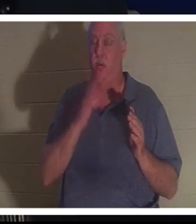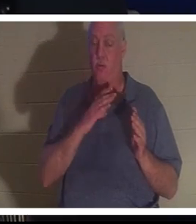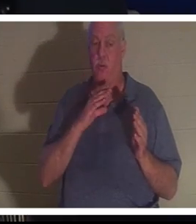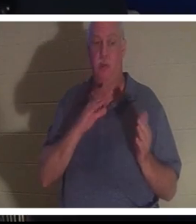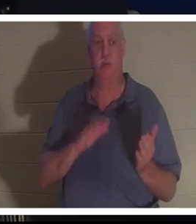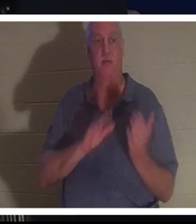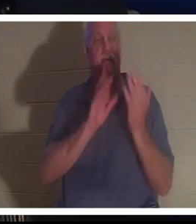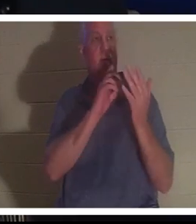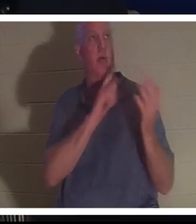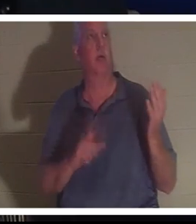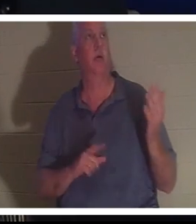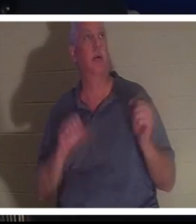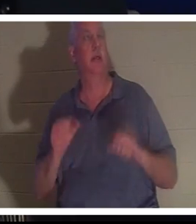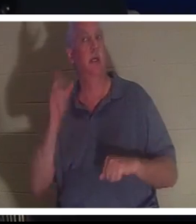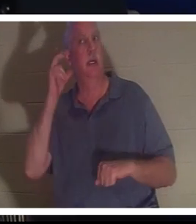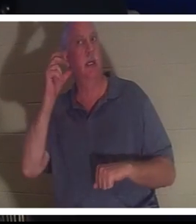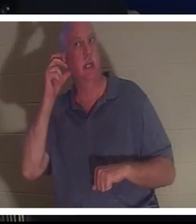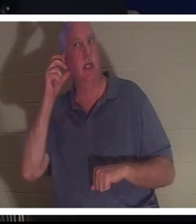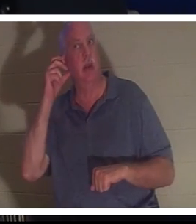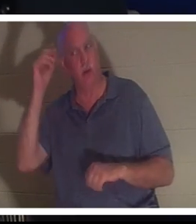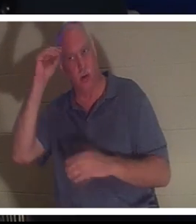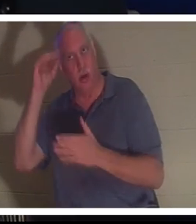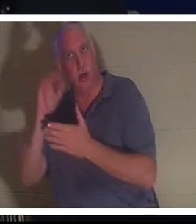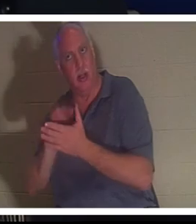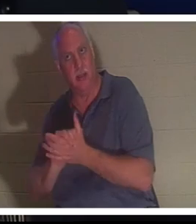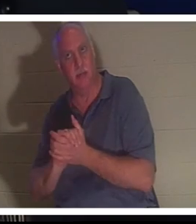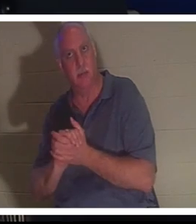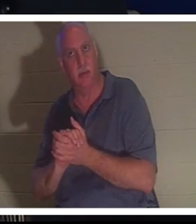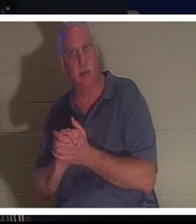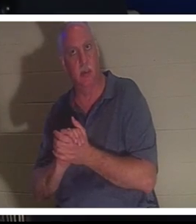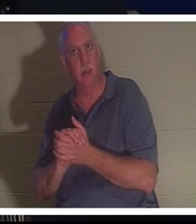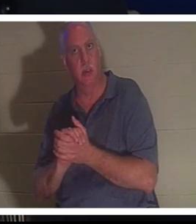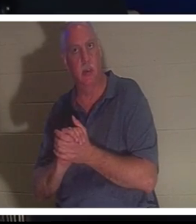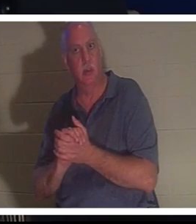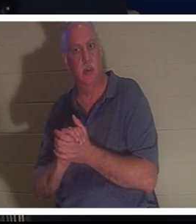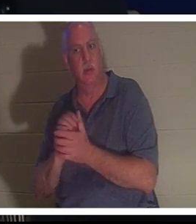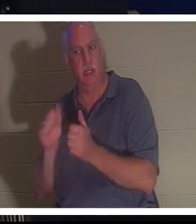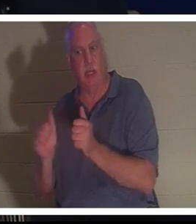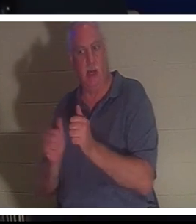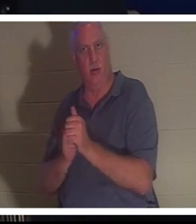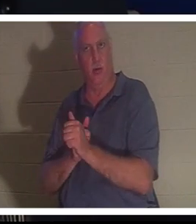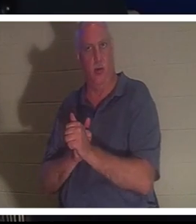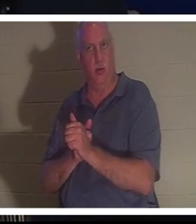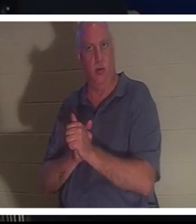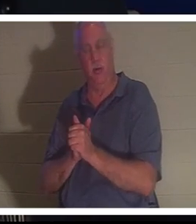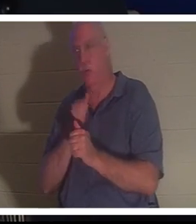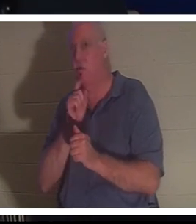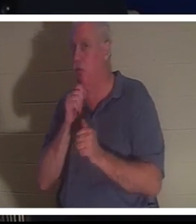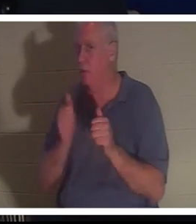그녀는 뒤에서 남편 Bahra의 목소리를 들을 수 있었습니다. 당신은 그가 그녀 뒤에 있지 않았다는 것을 알지만 그녀는